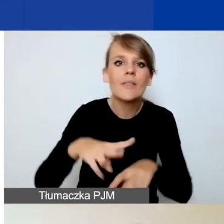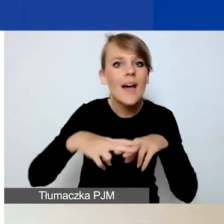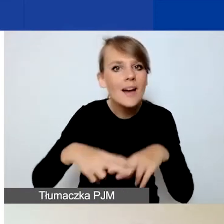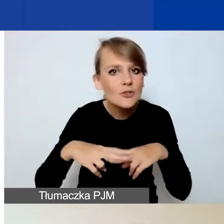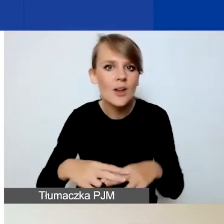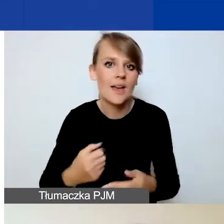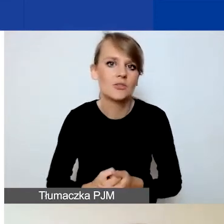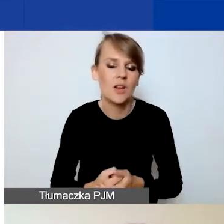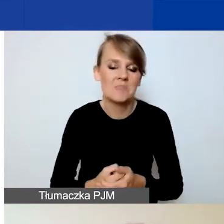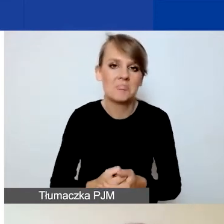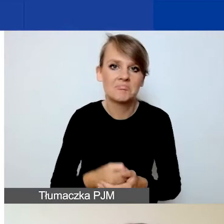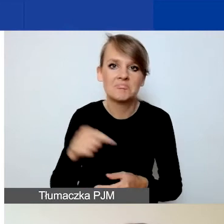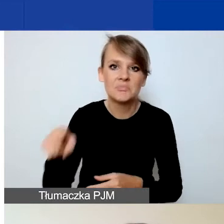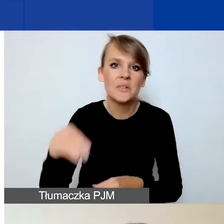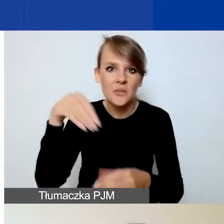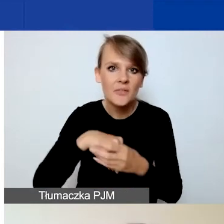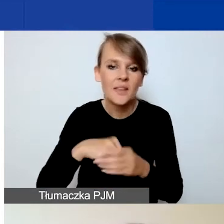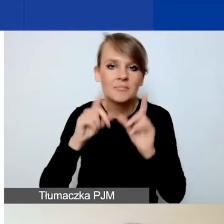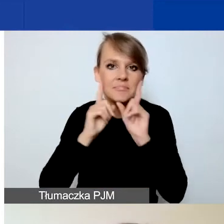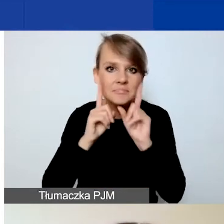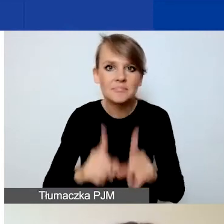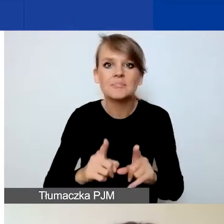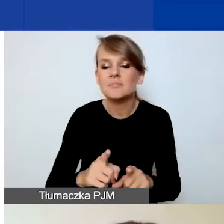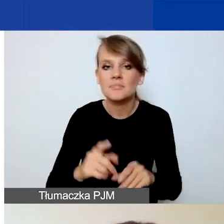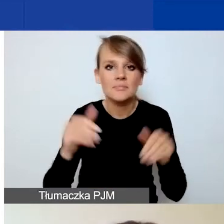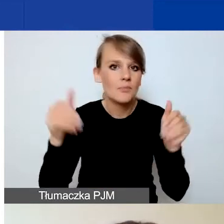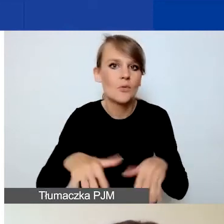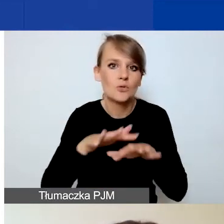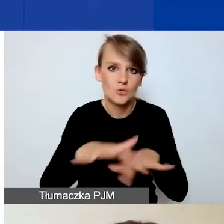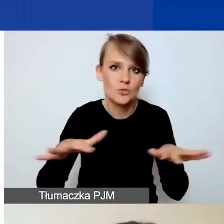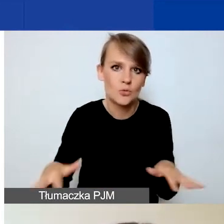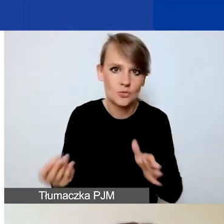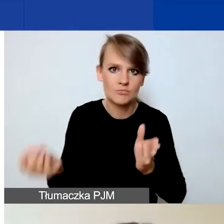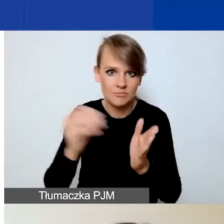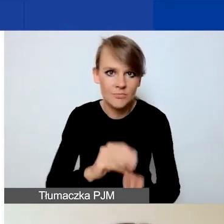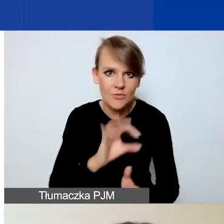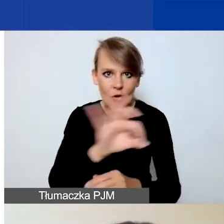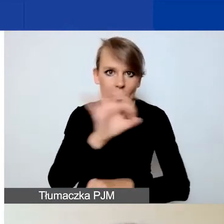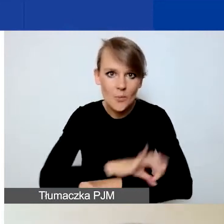Tutaj naprawdę wiele może wnieść do państwa projektu, może poprawić jego jakość.